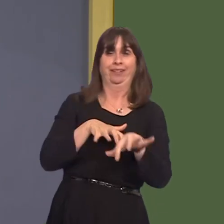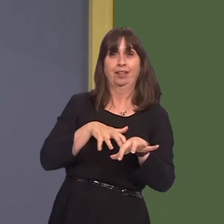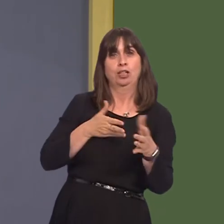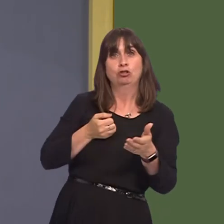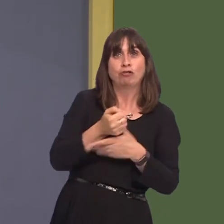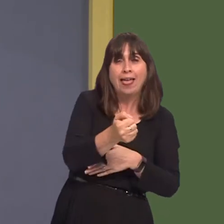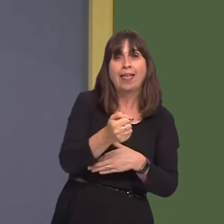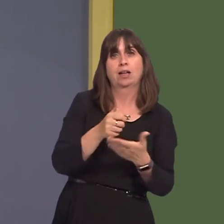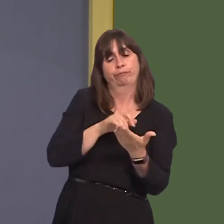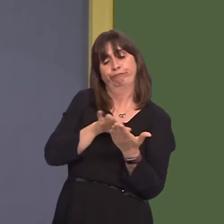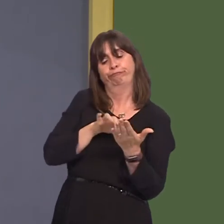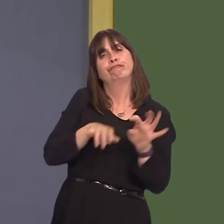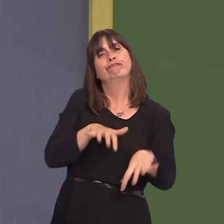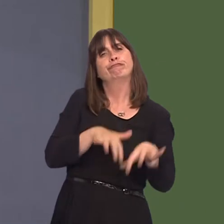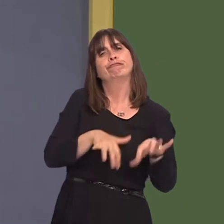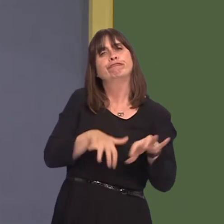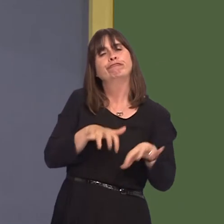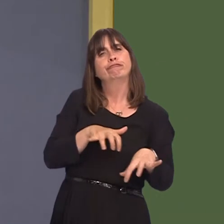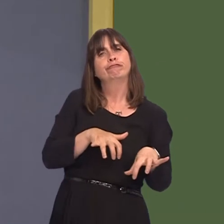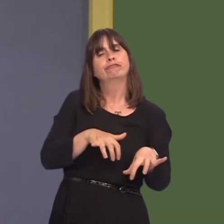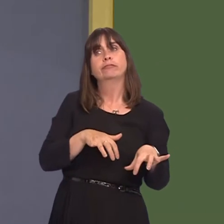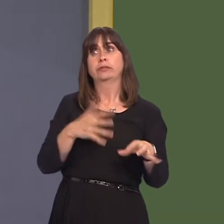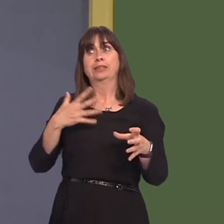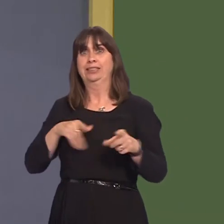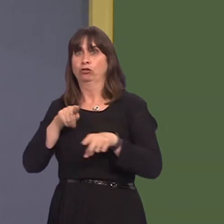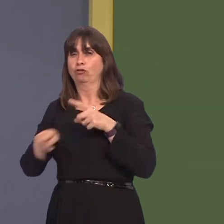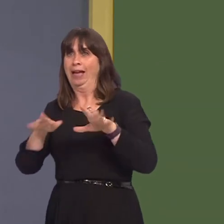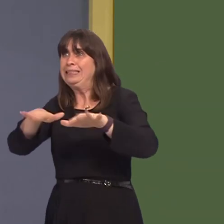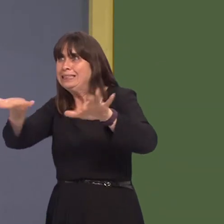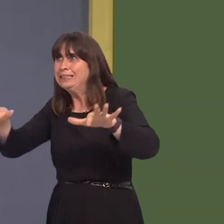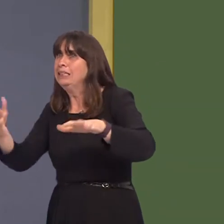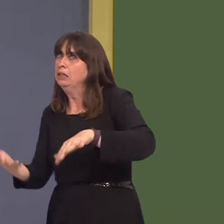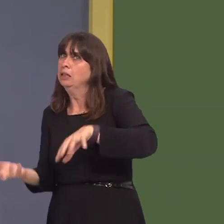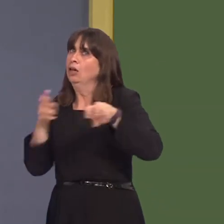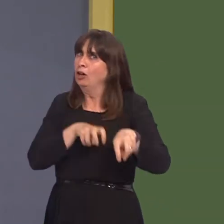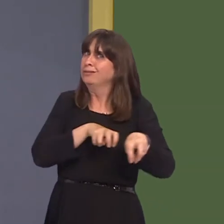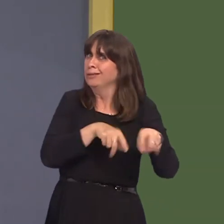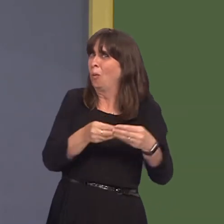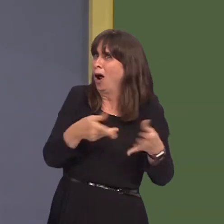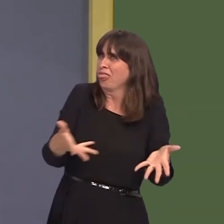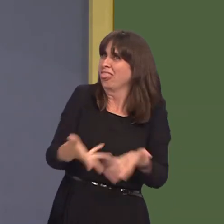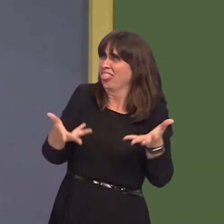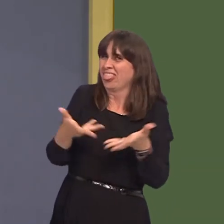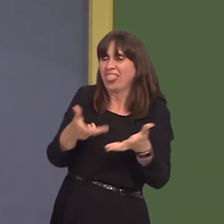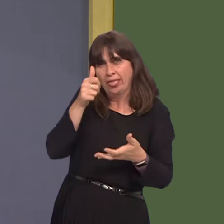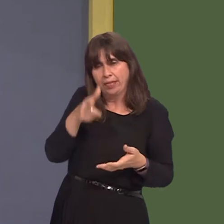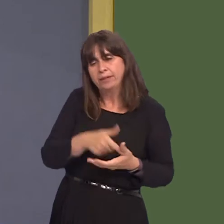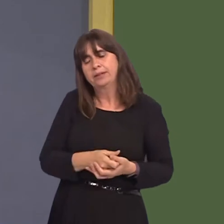also very important to get that modal shift that we need. But I just wondered what work